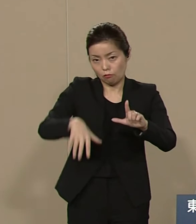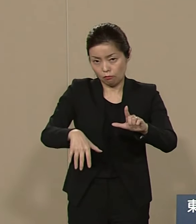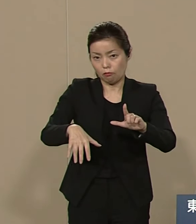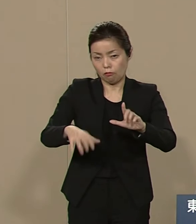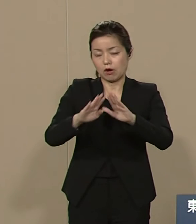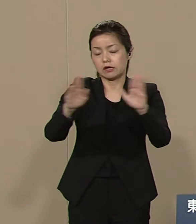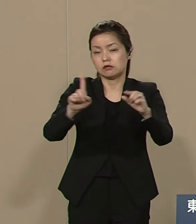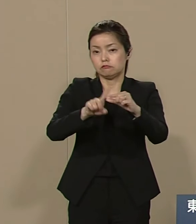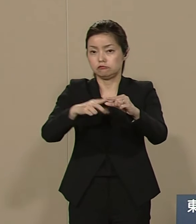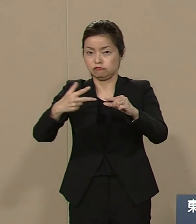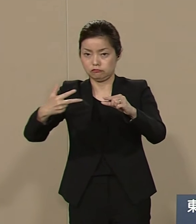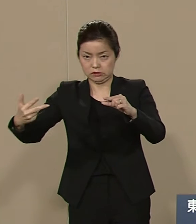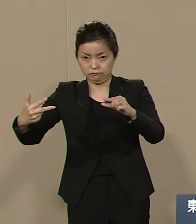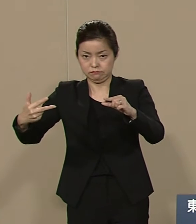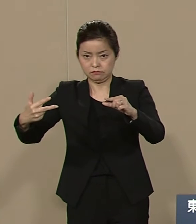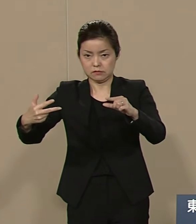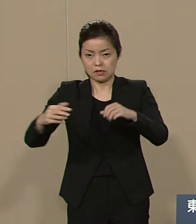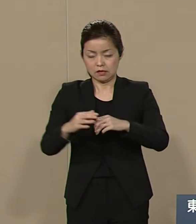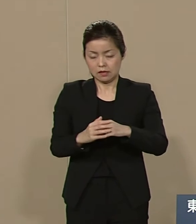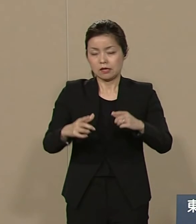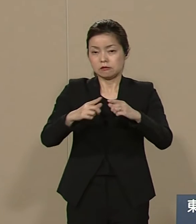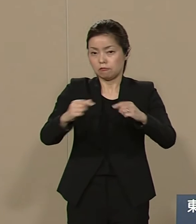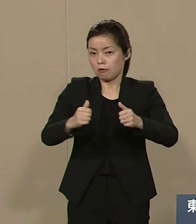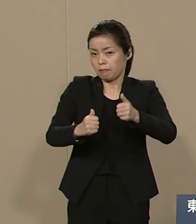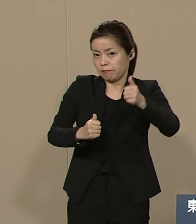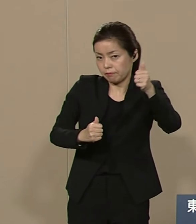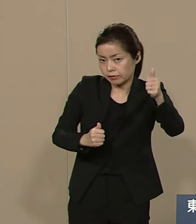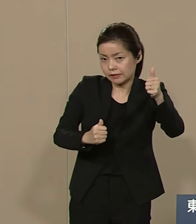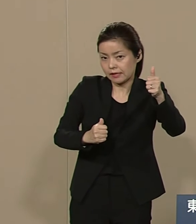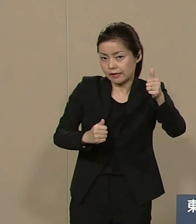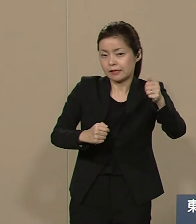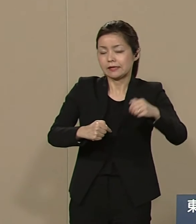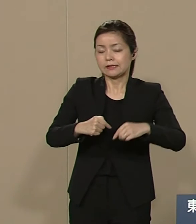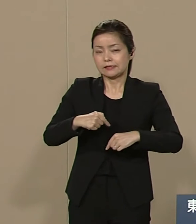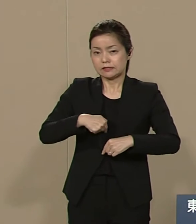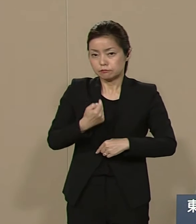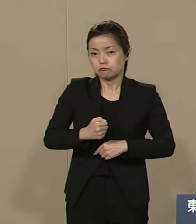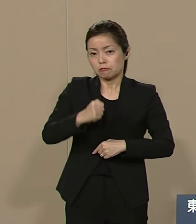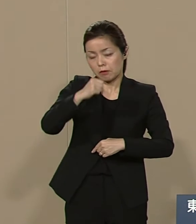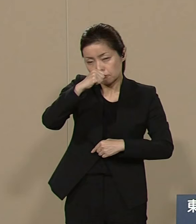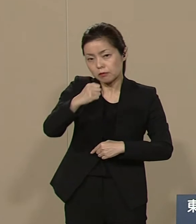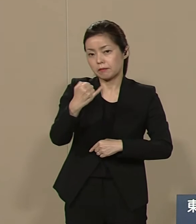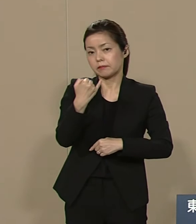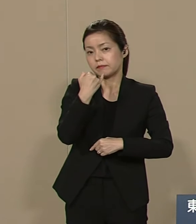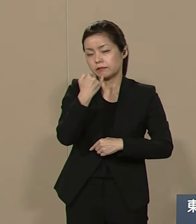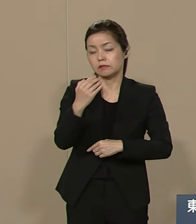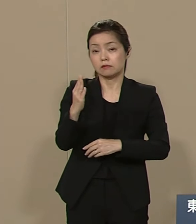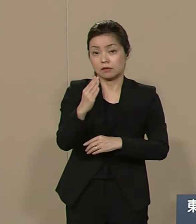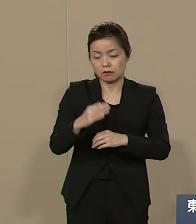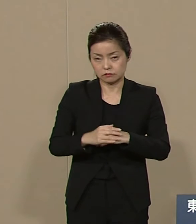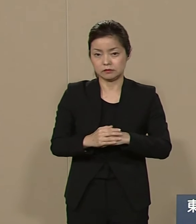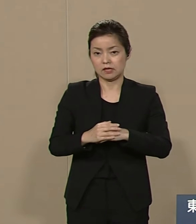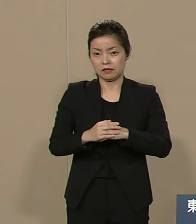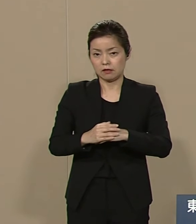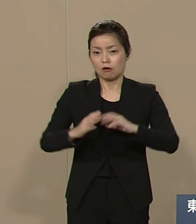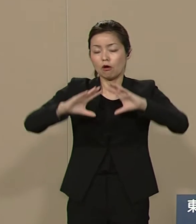ひとり勝ちしても利己主義に 徹して自分だけいい思いしても 国際社会の皆様の犠牲で